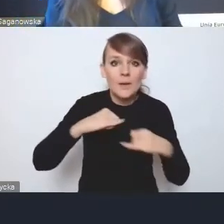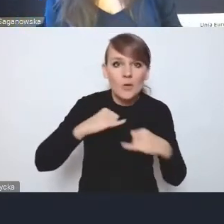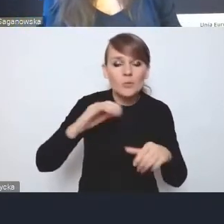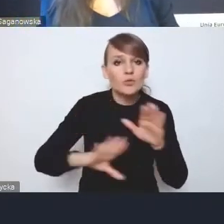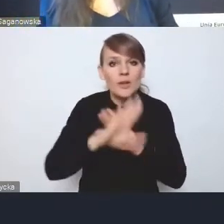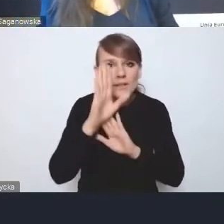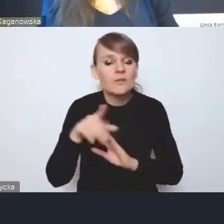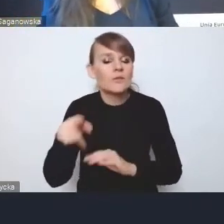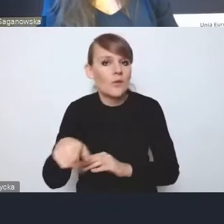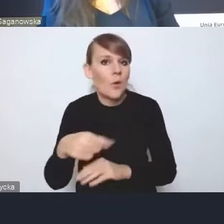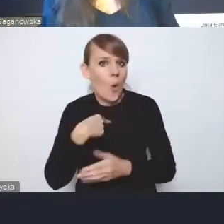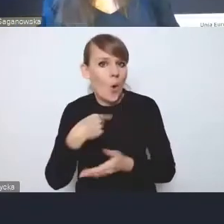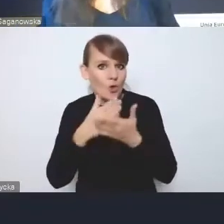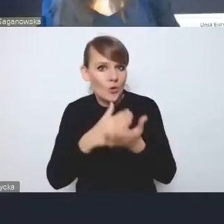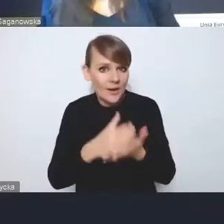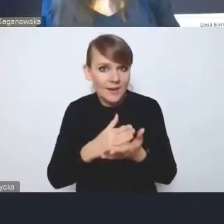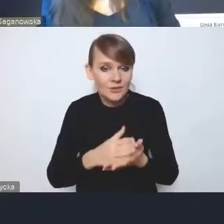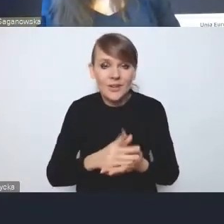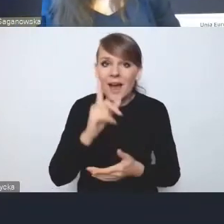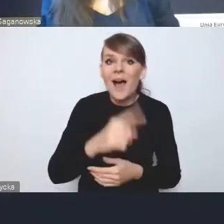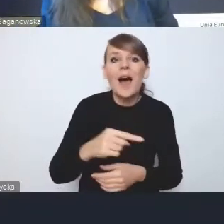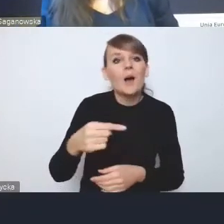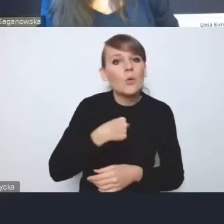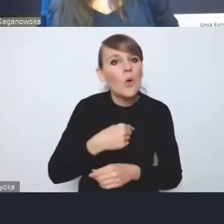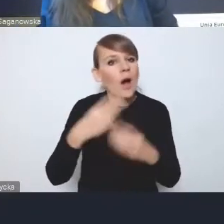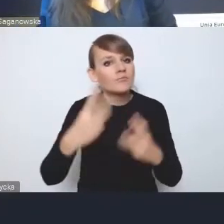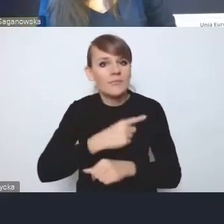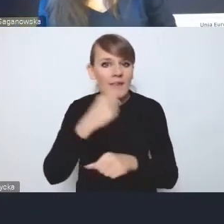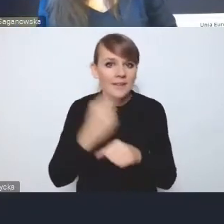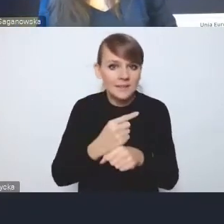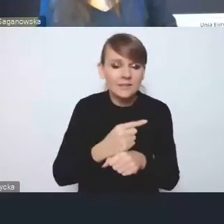natomiast głos decydujący będzie tak czy inaczej należał do resortów.